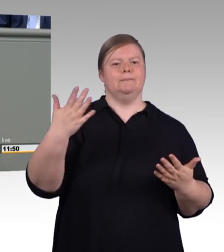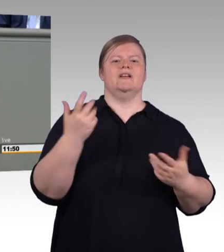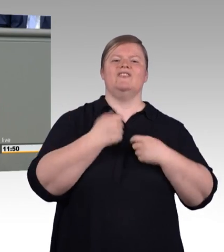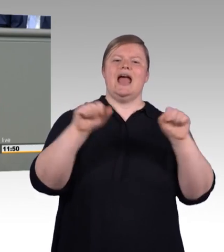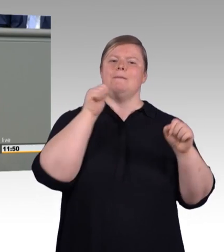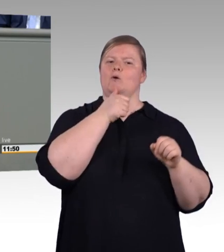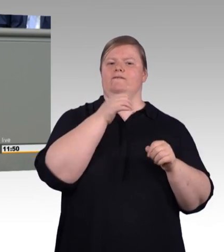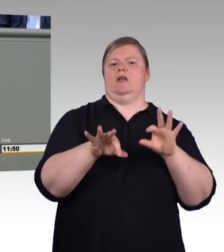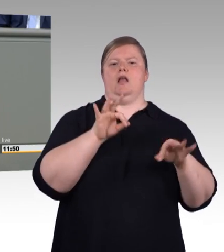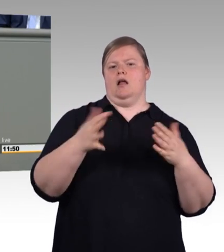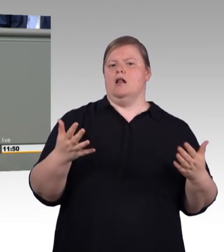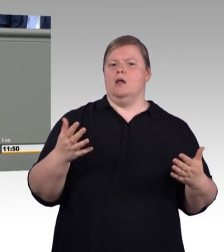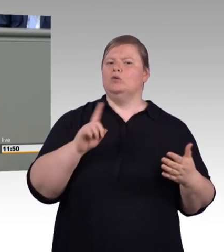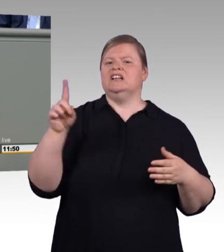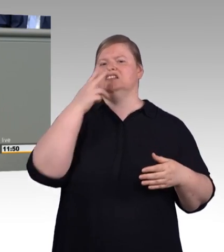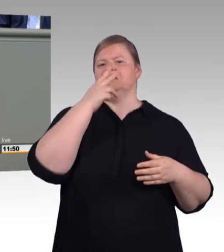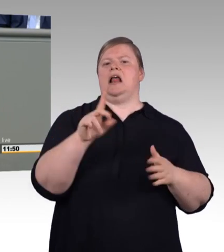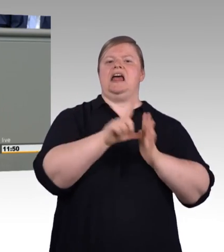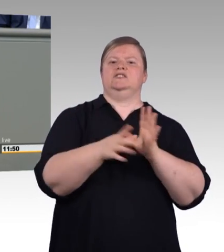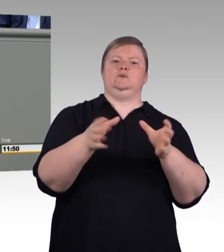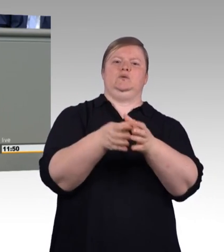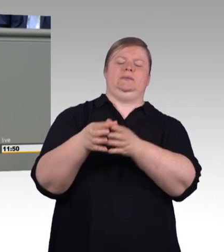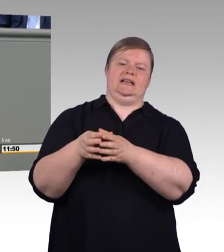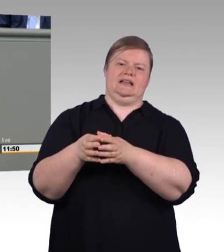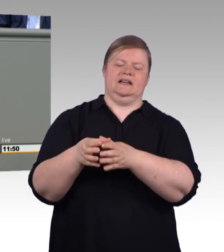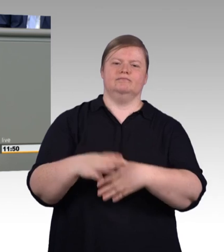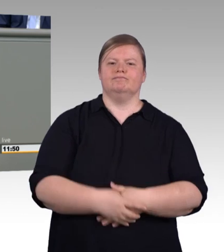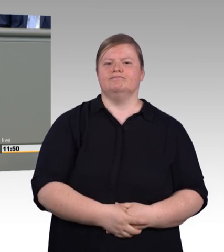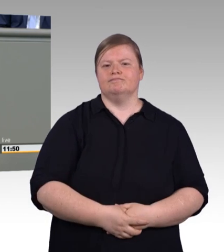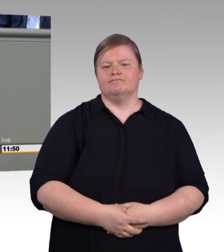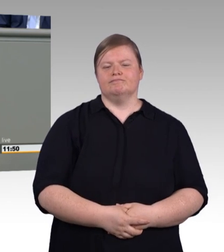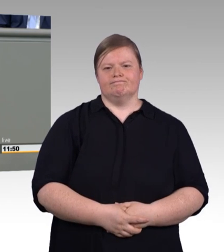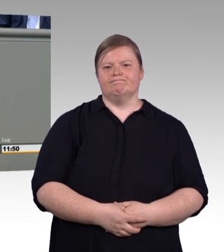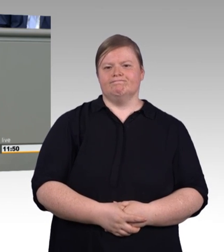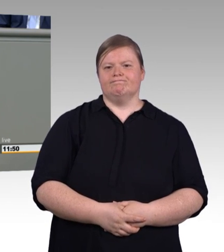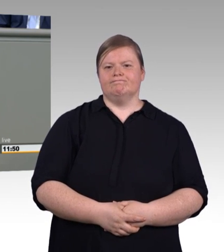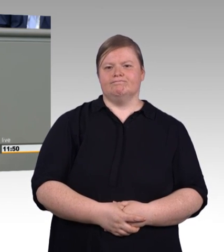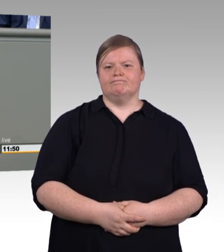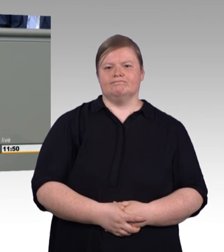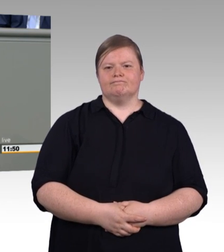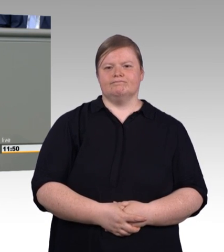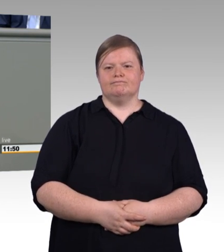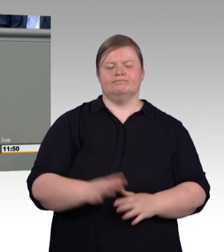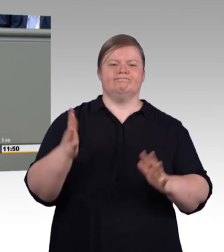nur eine Fassade errichten, sondern ein stabiles Mauerwerk. Und deswegen bitte ich Sie in den weiteren Beratungen trotz der Hitze in dieser Woche: